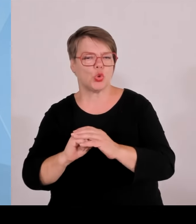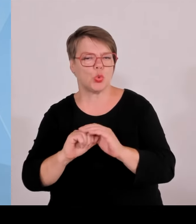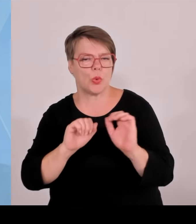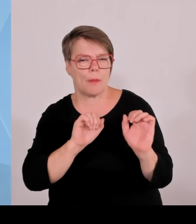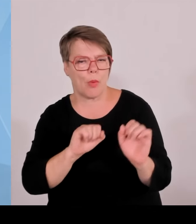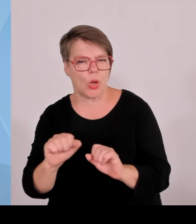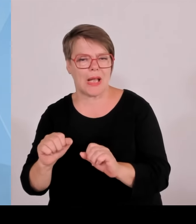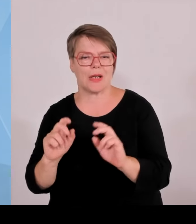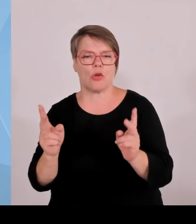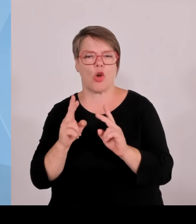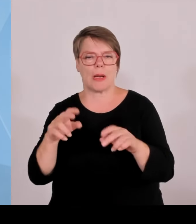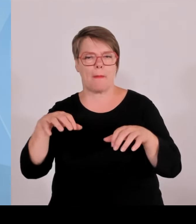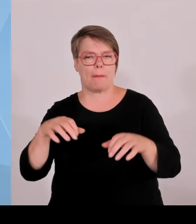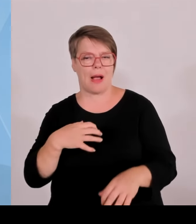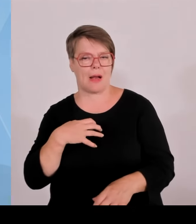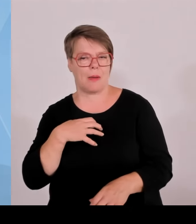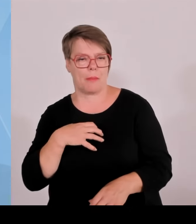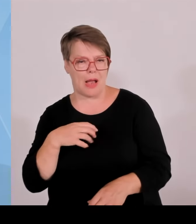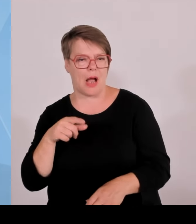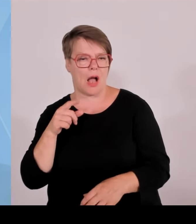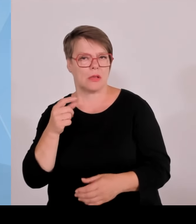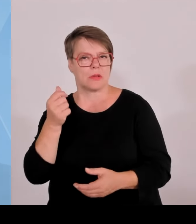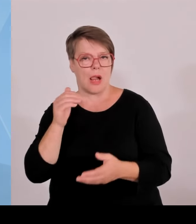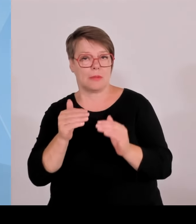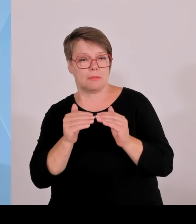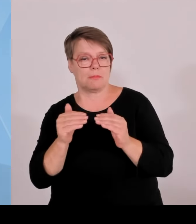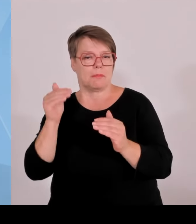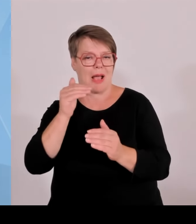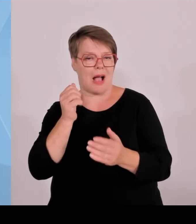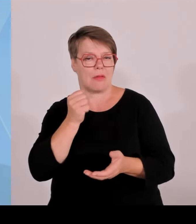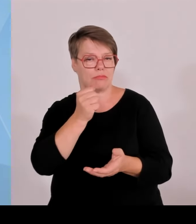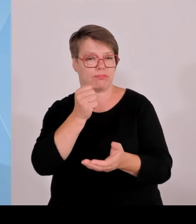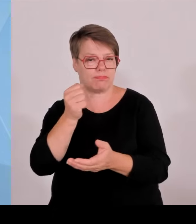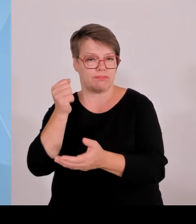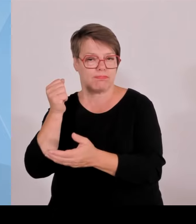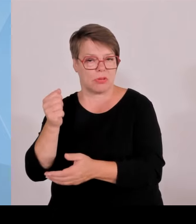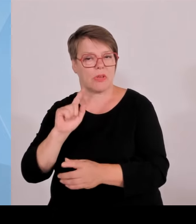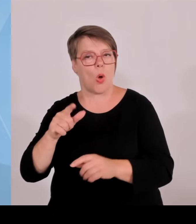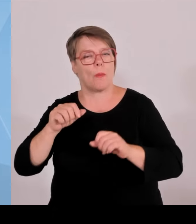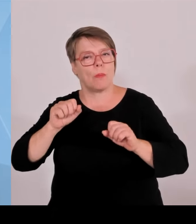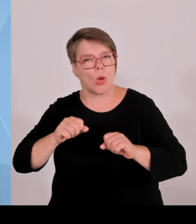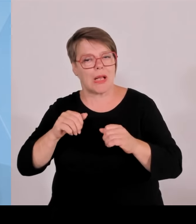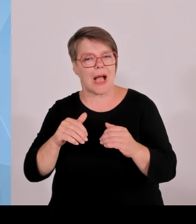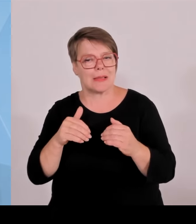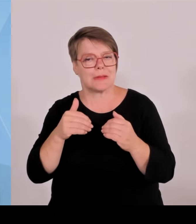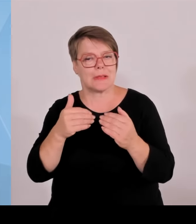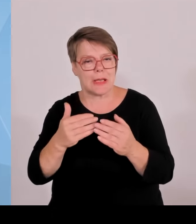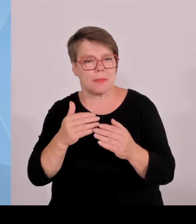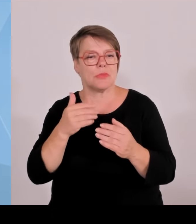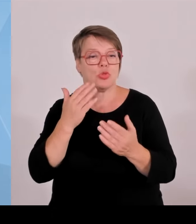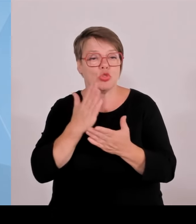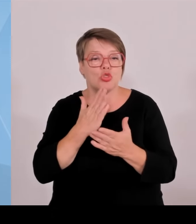Und nachher werden die in aller Herren Länder abgeworben und machen dann dort die Erfolgsgeschichte. Das ist leider immer noch im zu